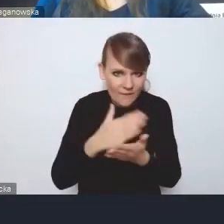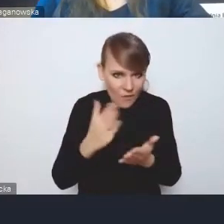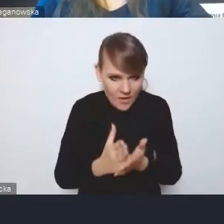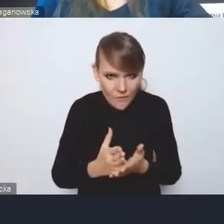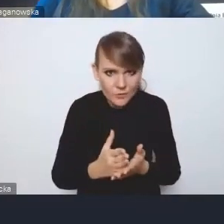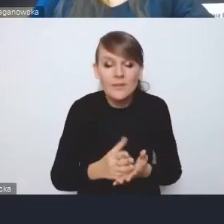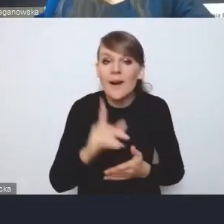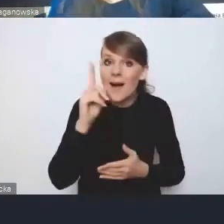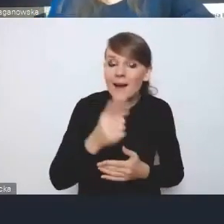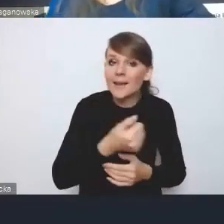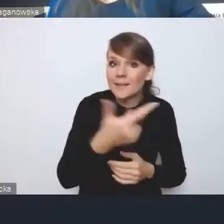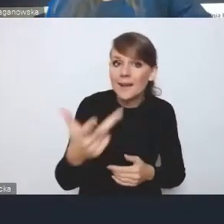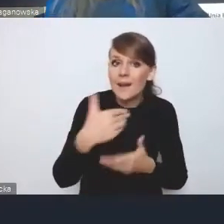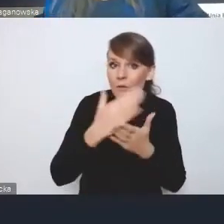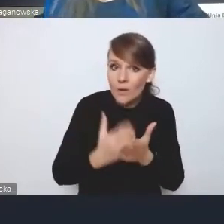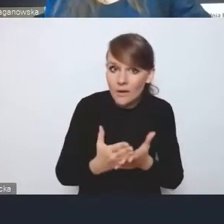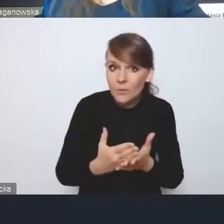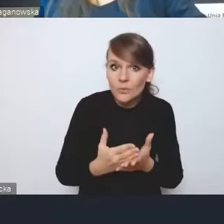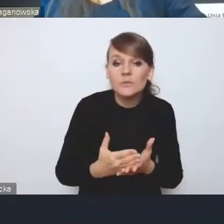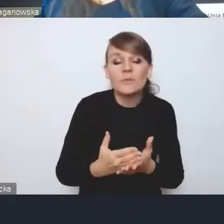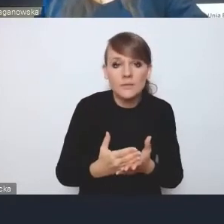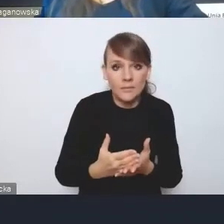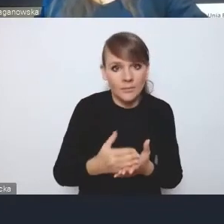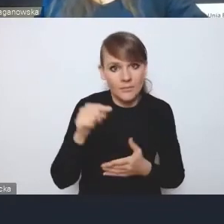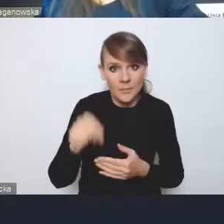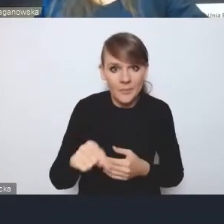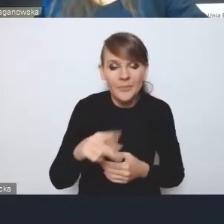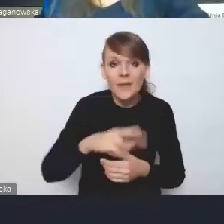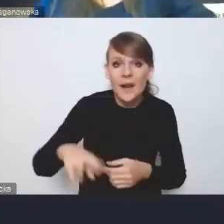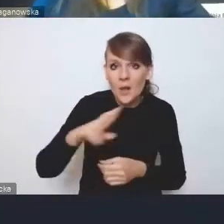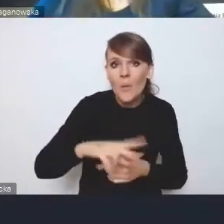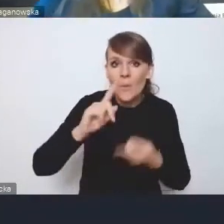ale w kilku województwach ten aspekt regionalnej polityki miejskiej